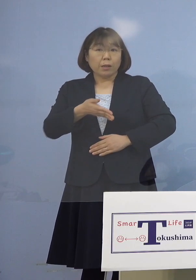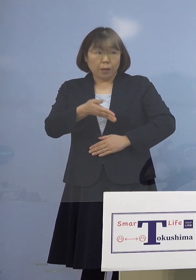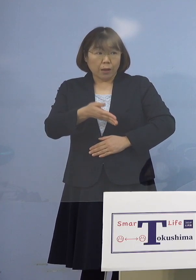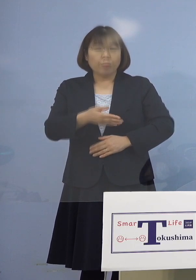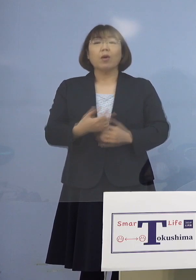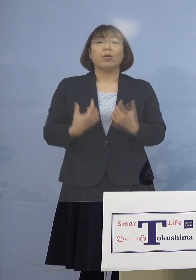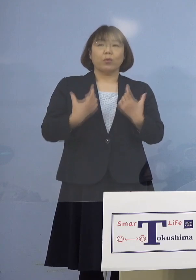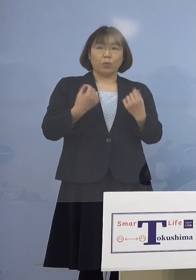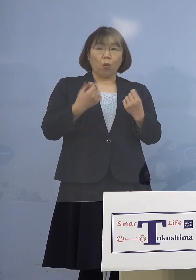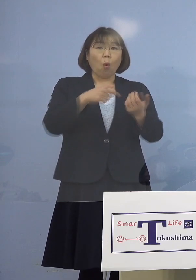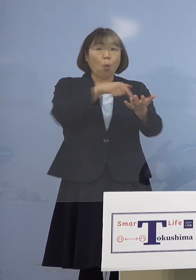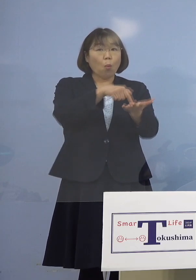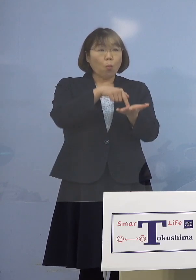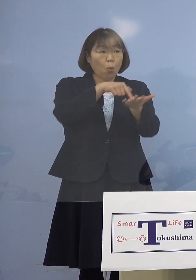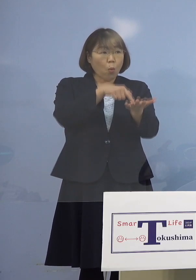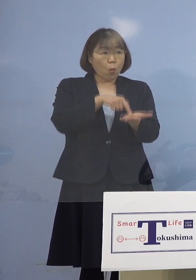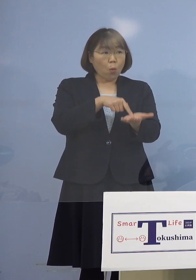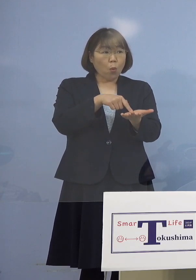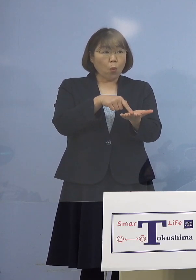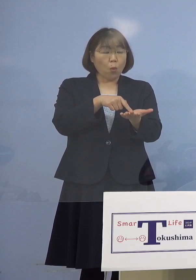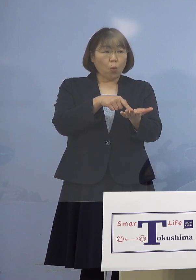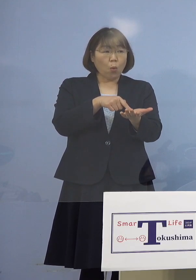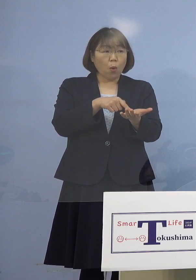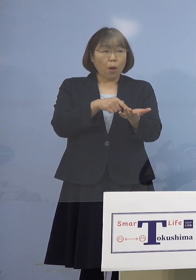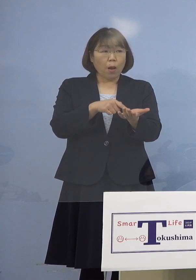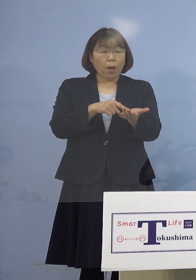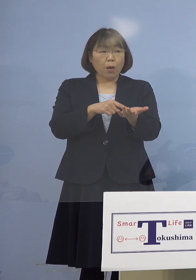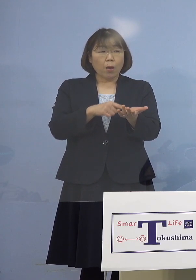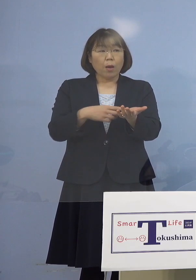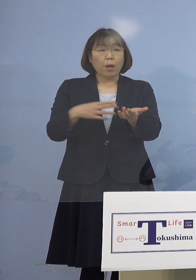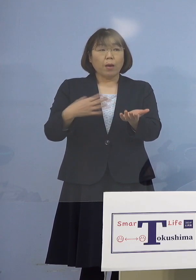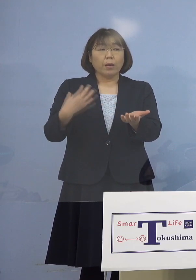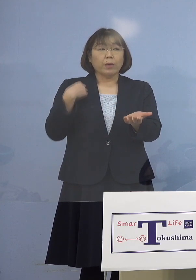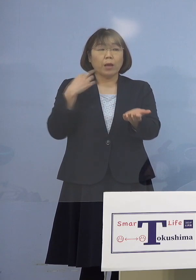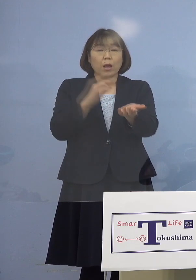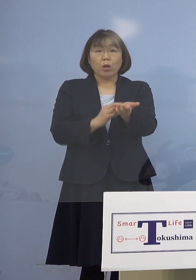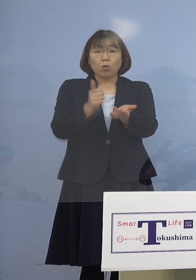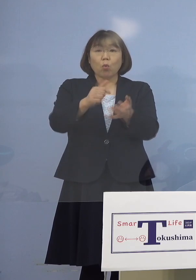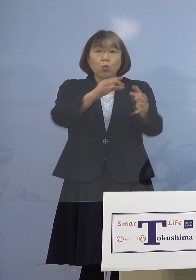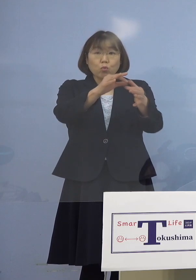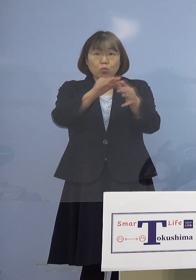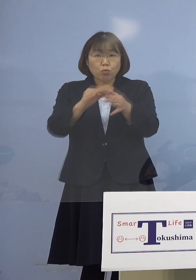（朝日新聞社） 申し込みは主治医を通じて という形なのかどういう形なのか